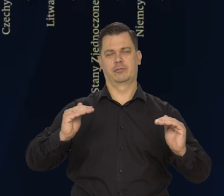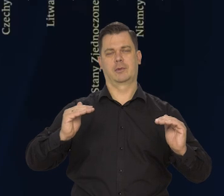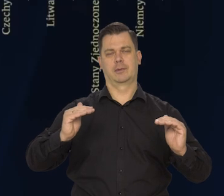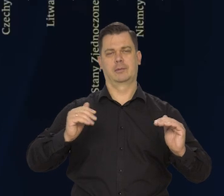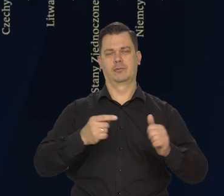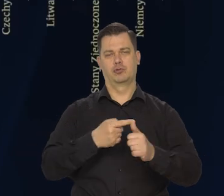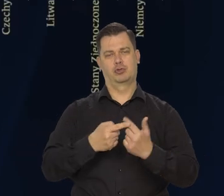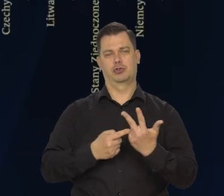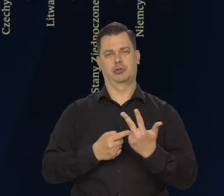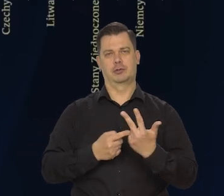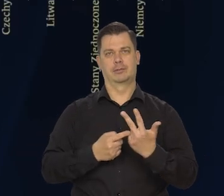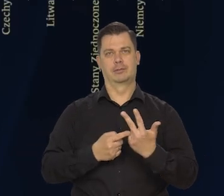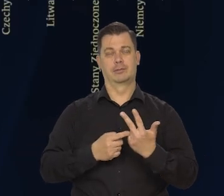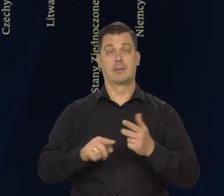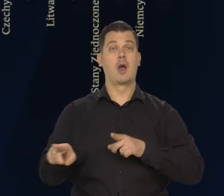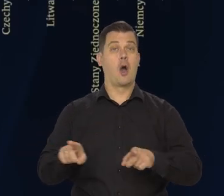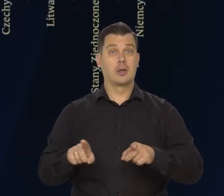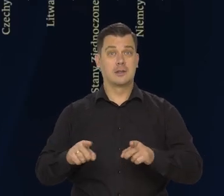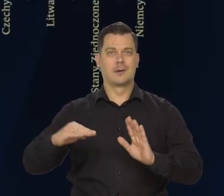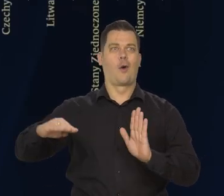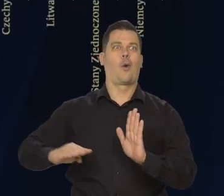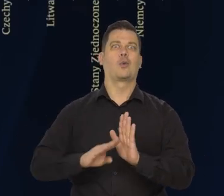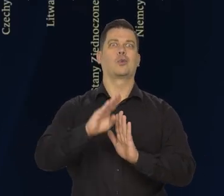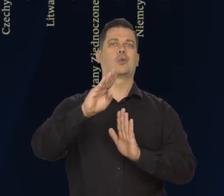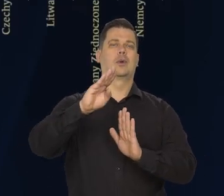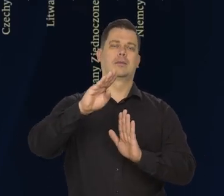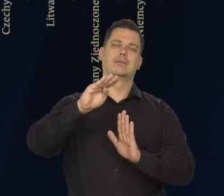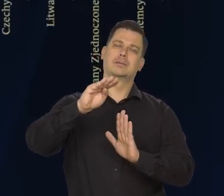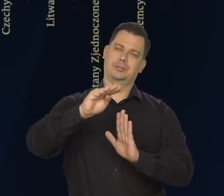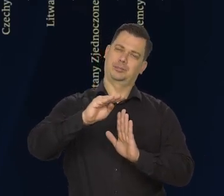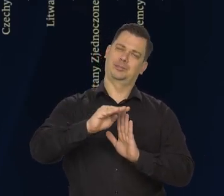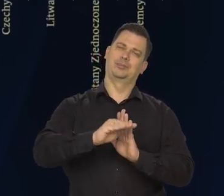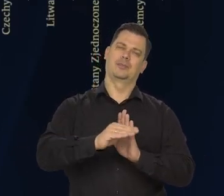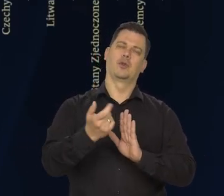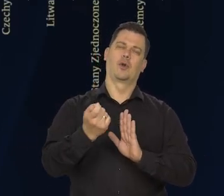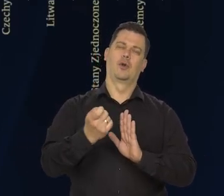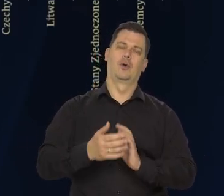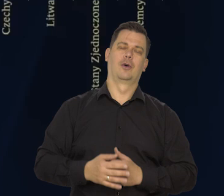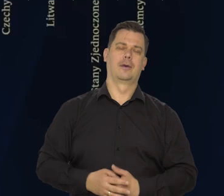Czyli koniunktura — obniża się, tempo wzrostu — obniża się.